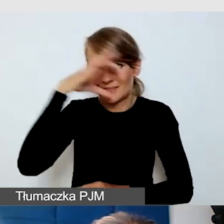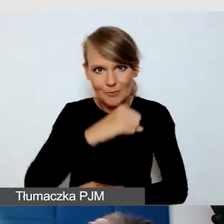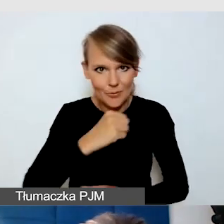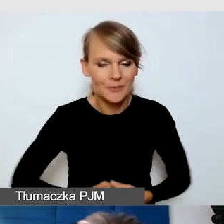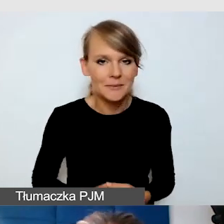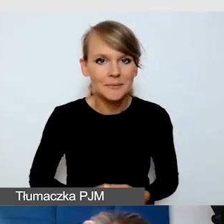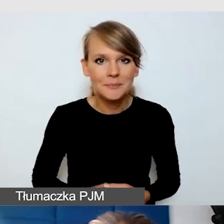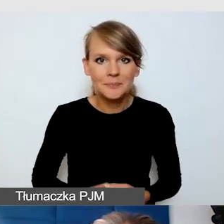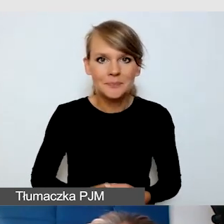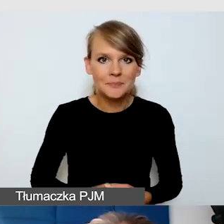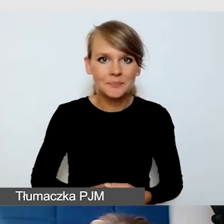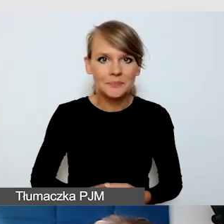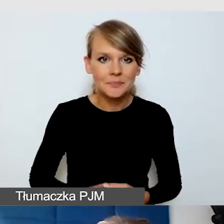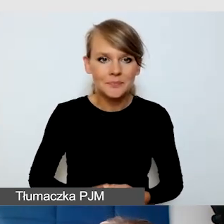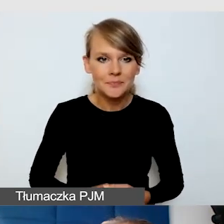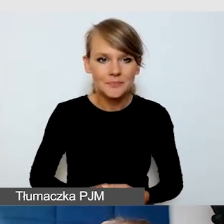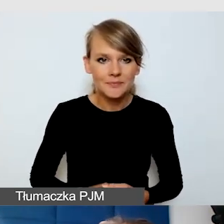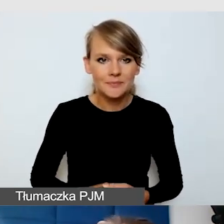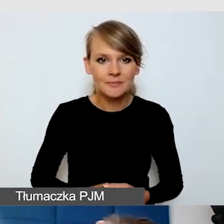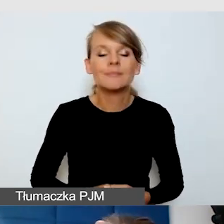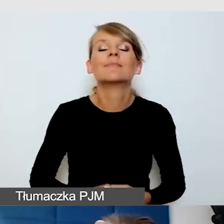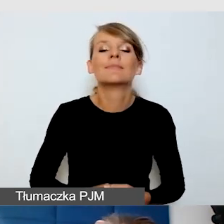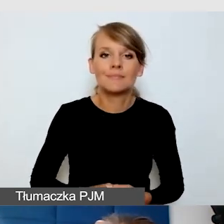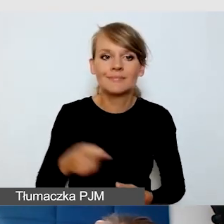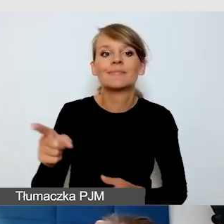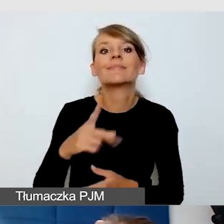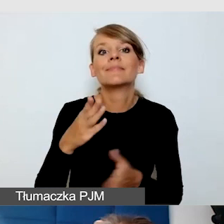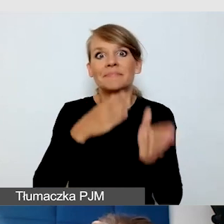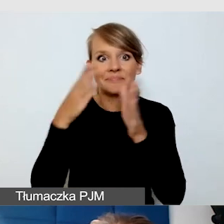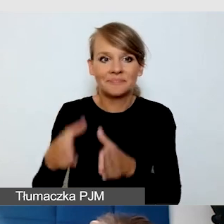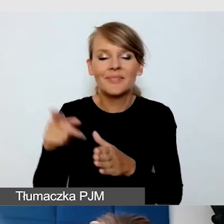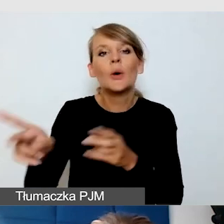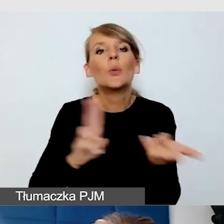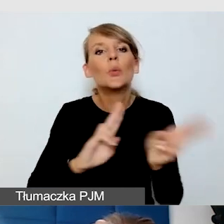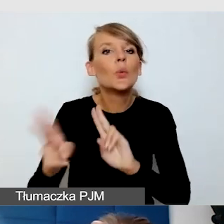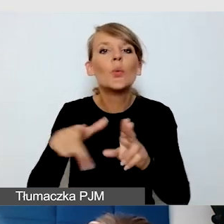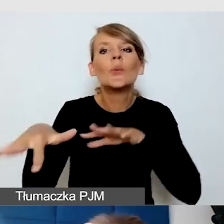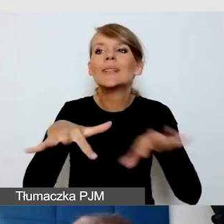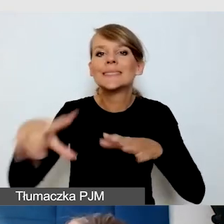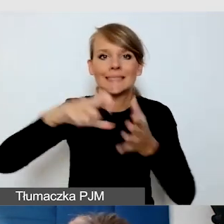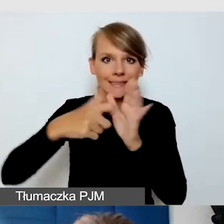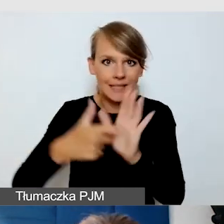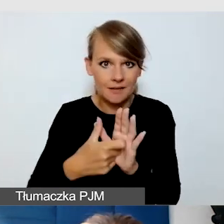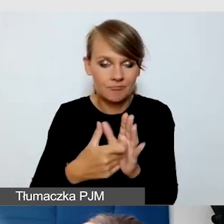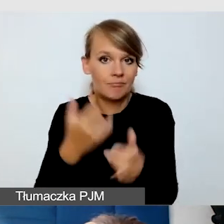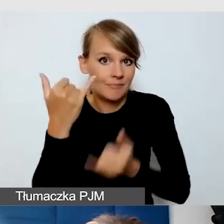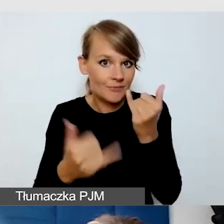Znowu mamy to wyzwanie, tłumacz na sali, jeżeli mamy wydarzenie stacjonarne z transmisją online,